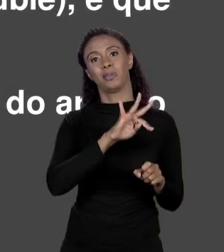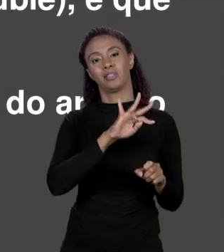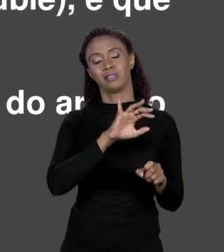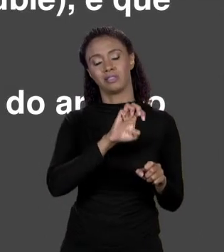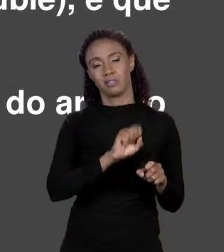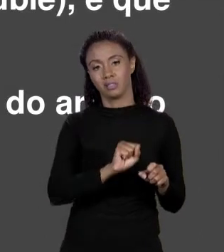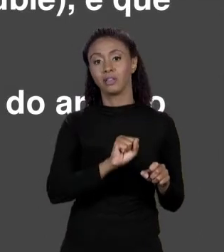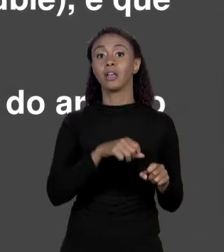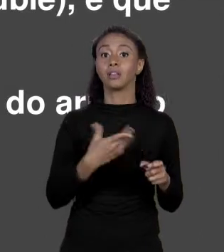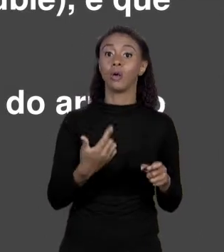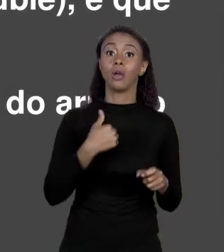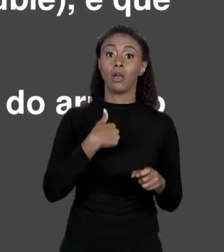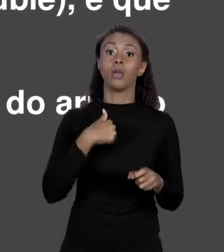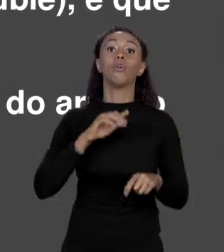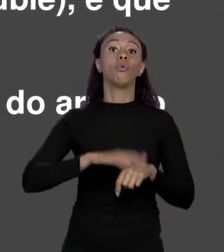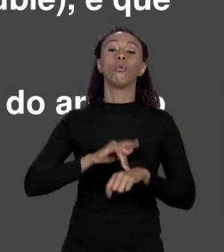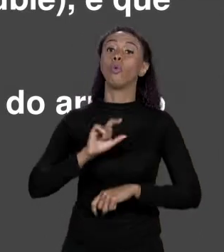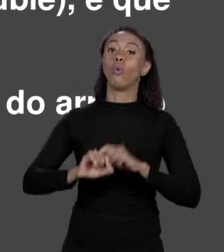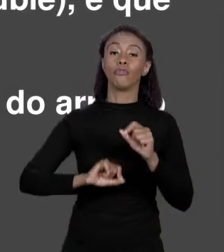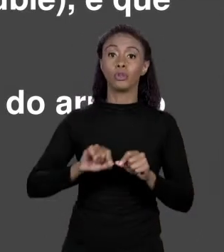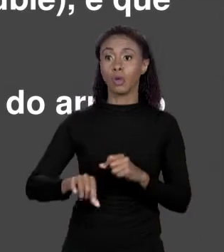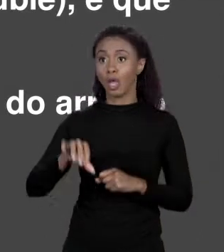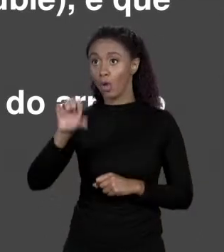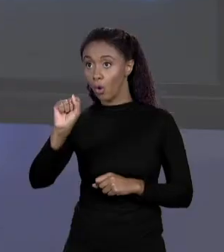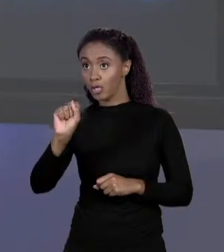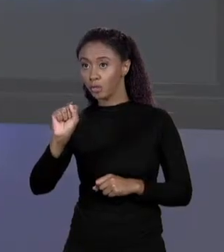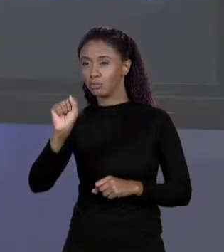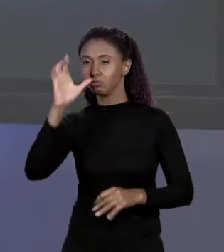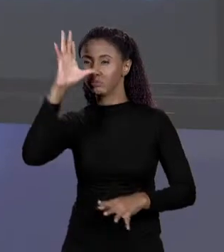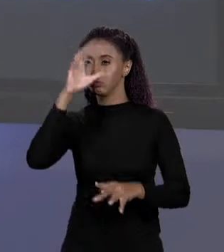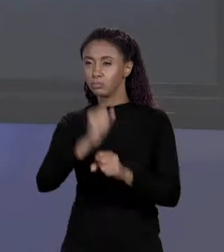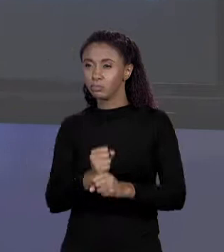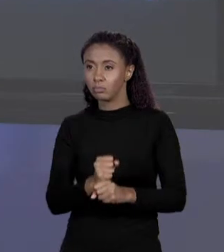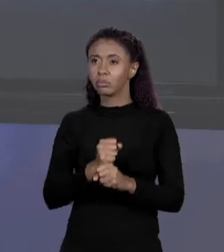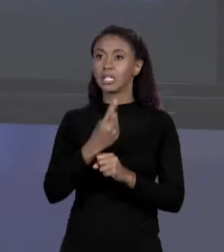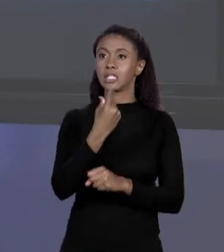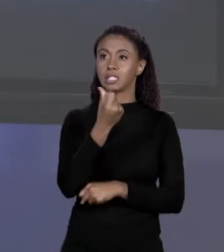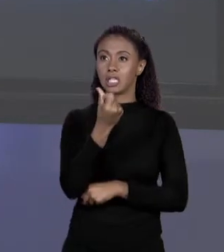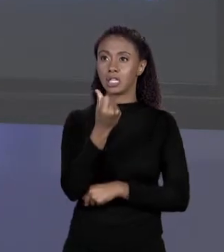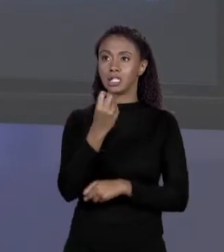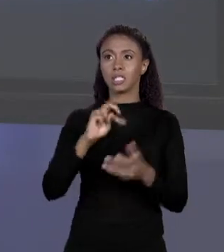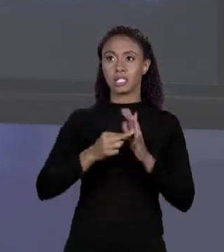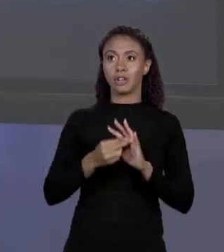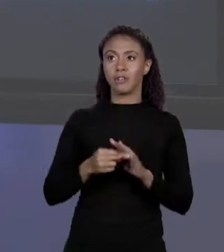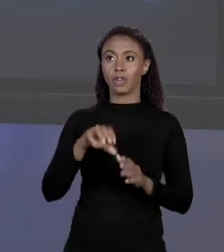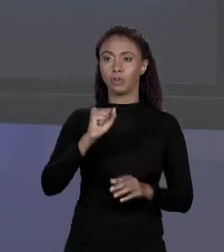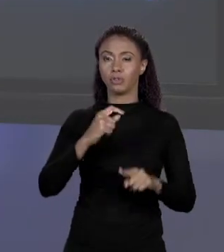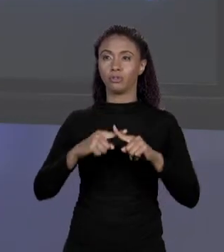TERCEIRO ELEMENTO DE 8, 16 "BYTES". 16 "BYTES" SÃO DUAS VEZES O 8 E O ÍNDICE DO